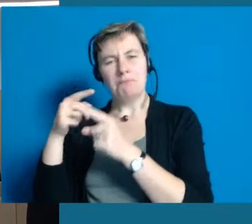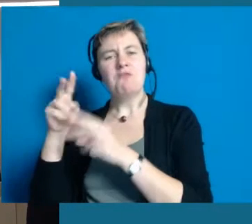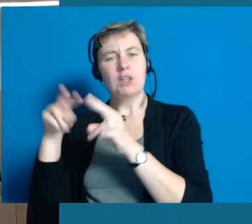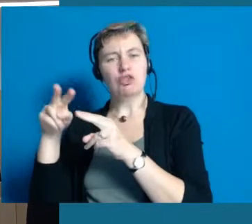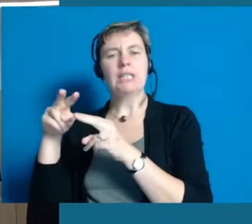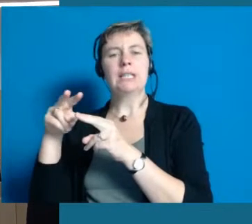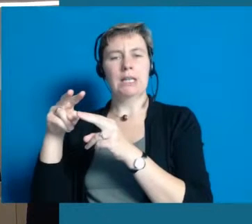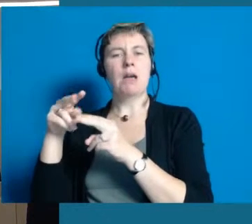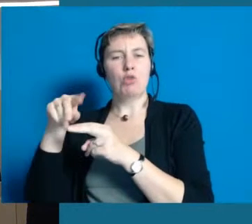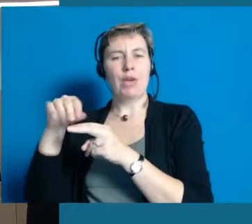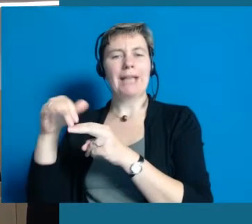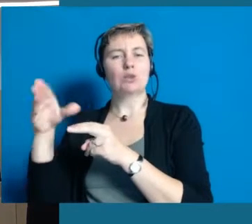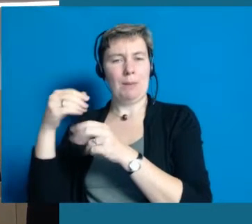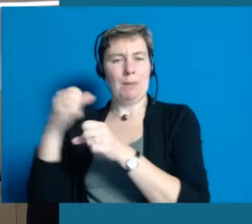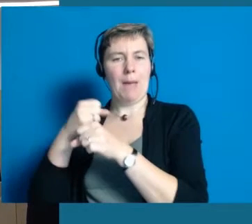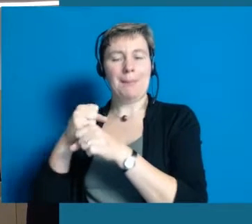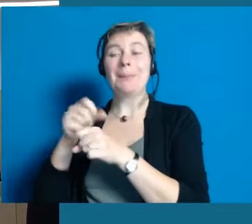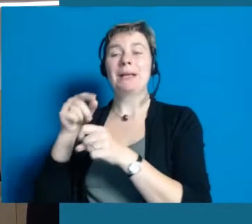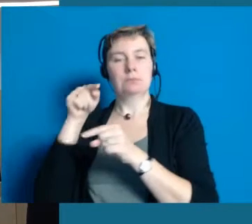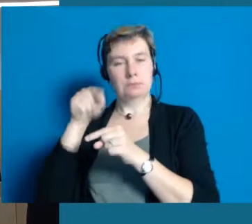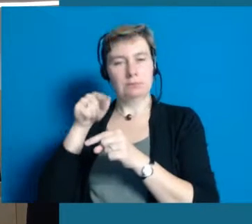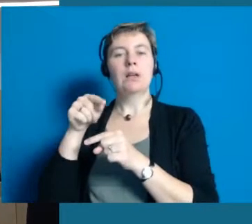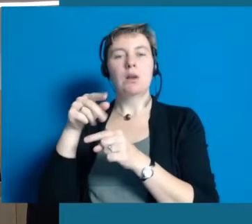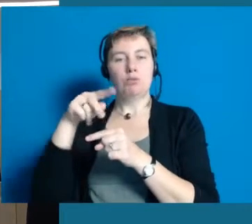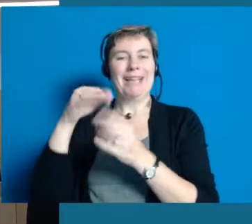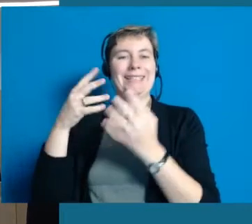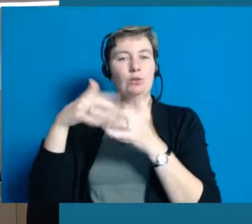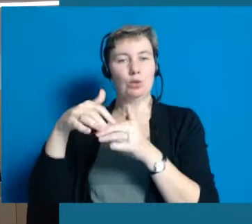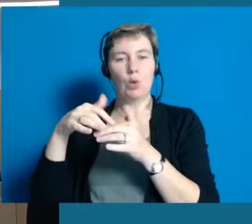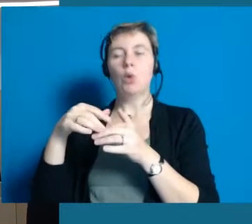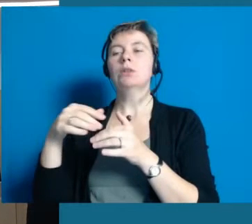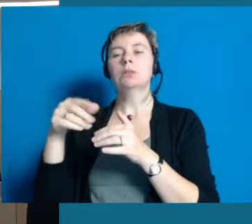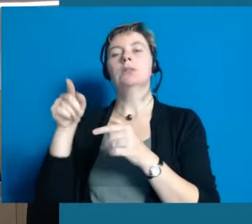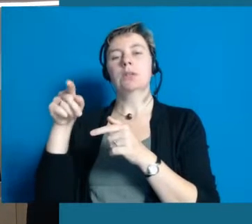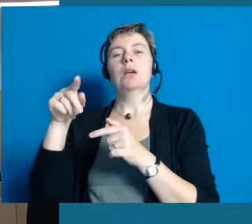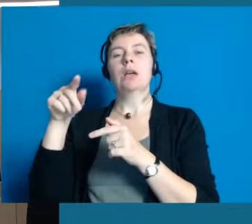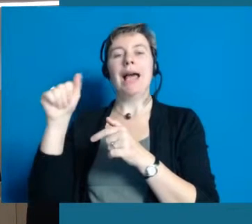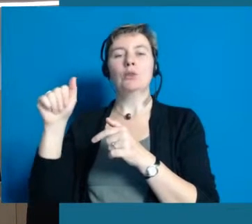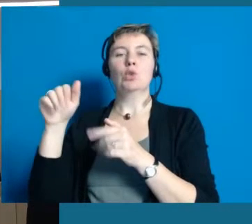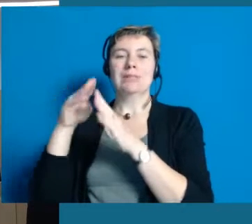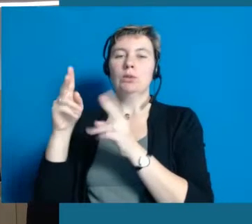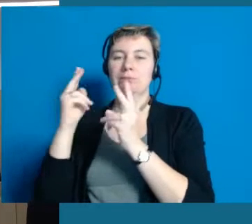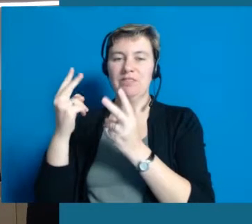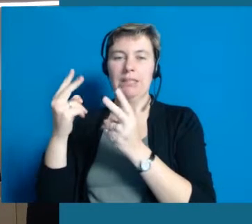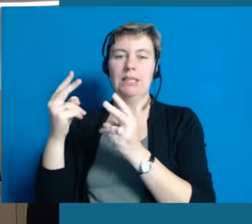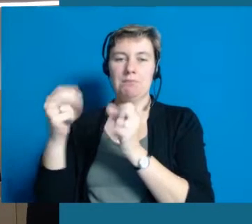aber gerade in Projekten, Modellregionen Inklusion ist das Antoniushaus ein ganz wichtiger Partner.